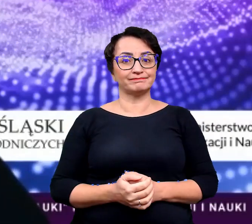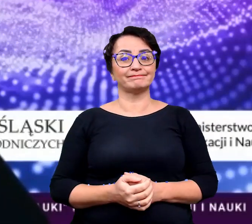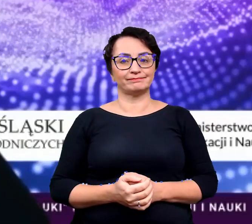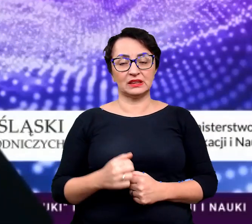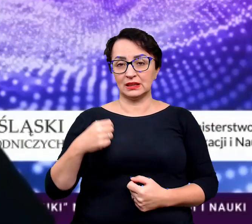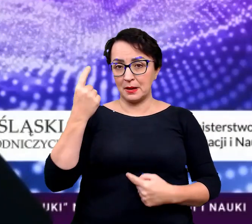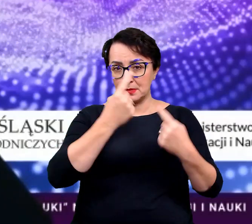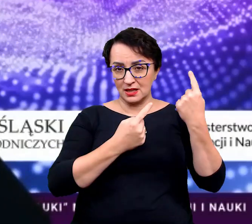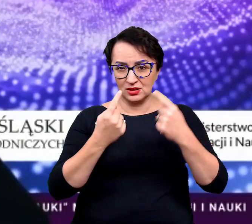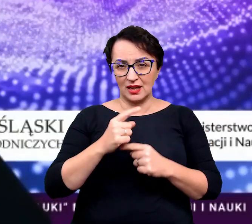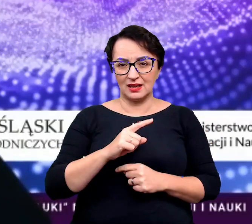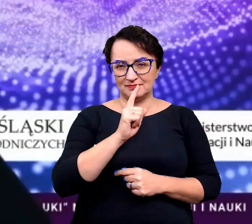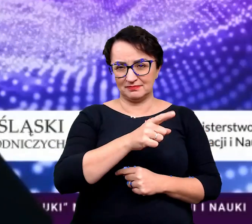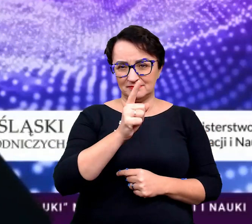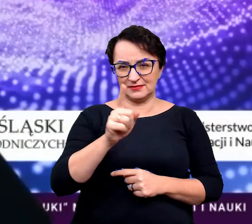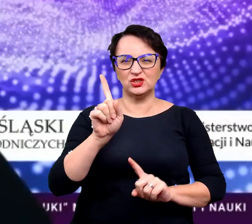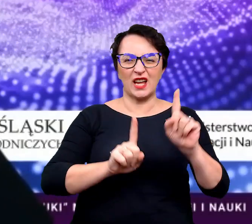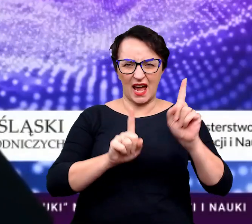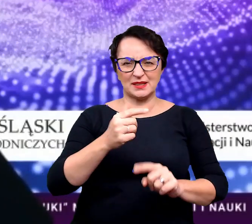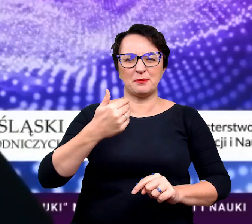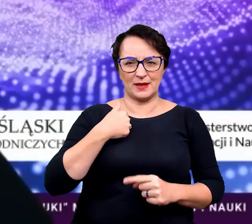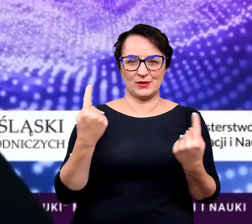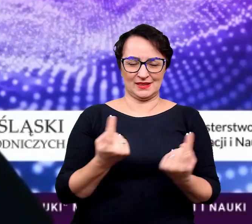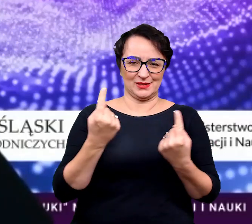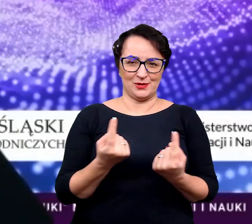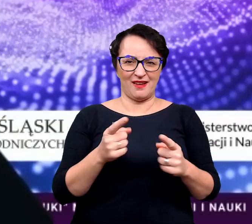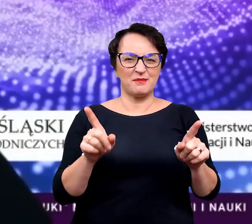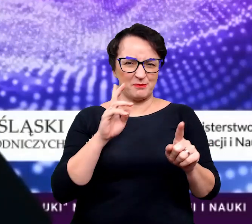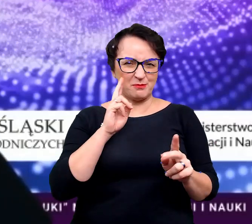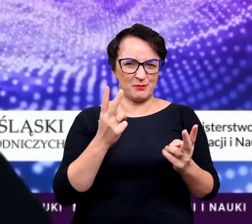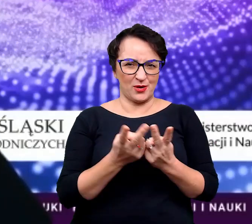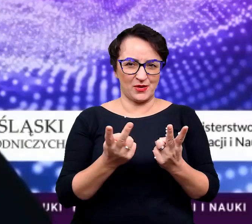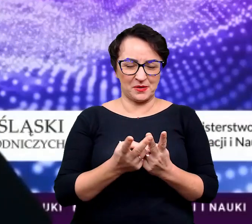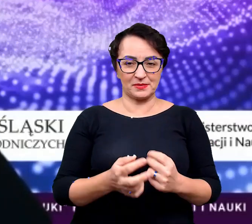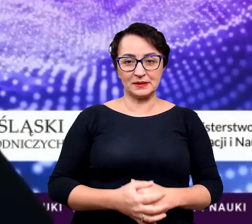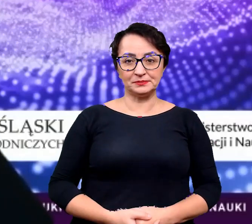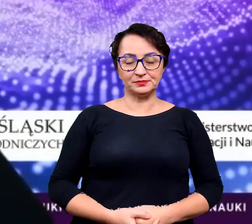Myślę, że zdecydowanie z pewnością taką sytuację natrafiliście.